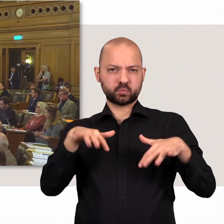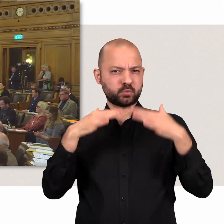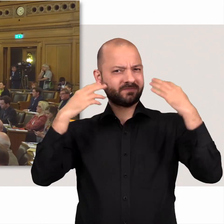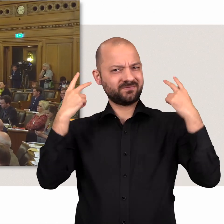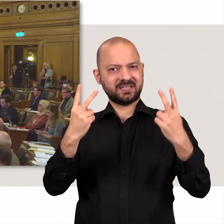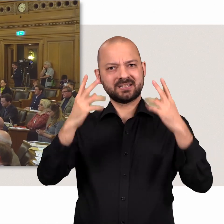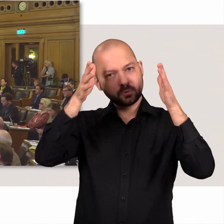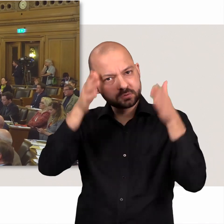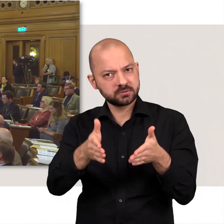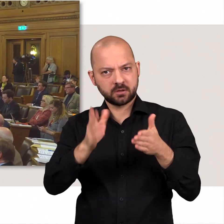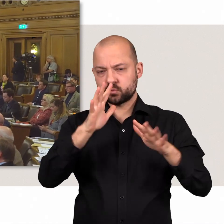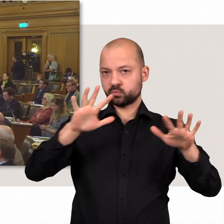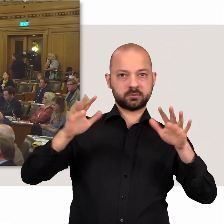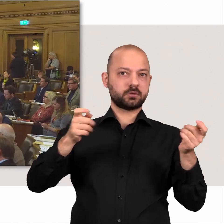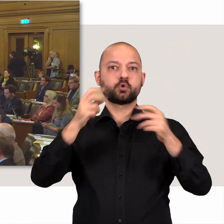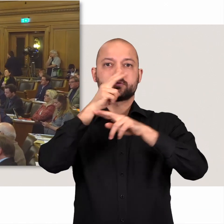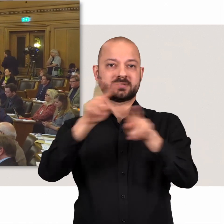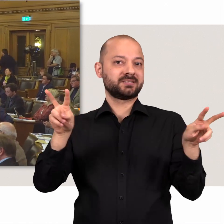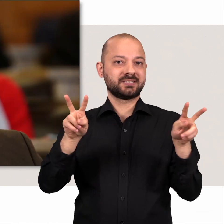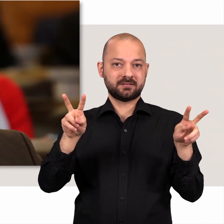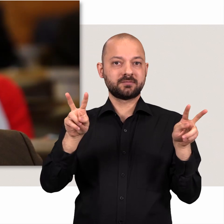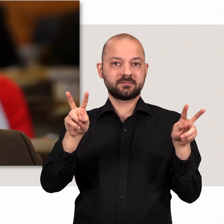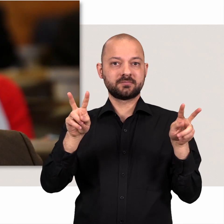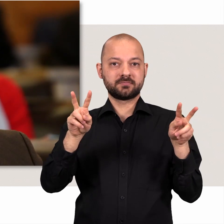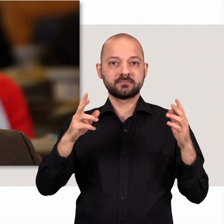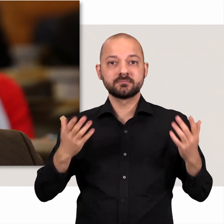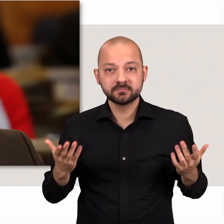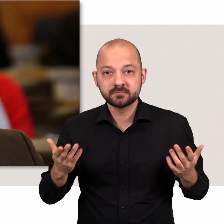Da ist äußerste Konzentration verlangt um die Übersicht zu behalten.